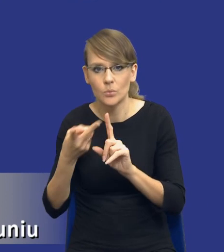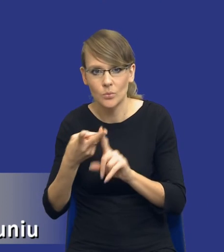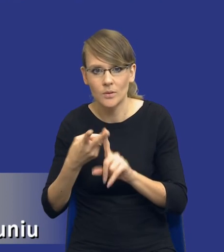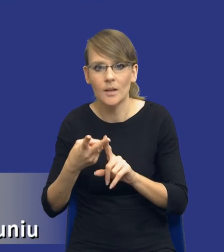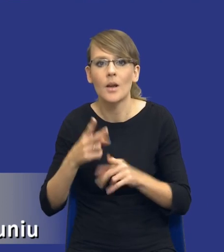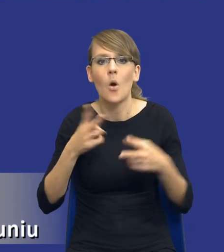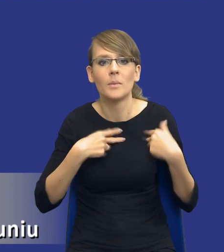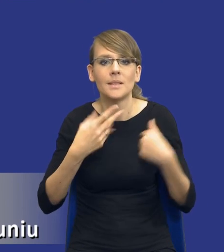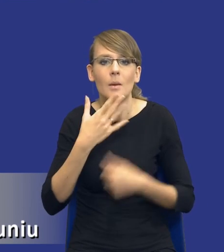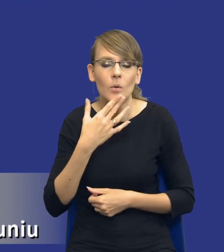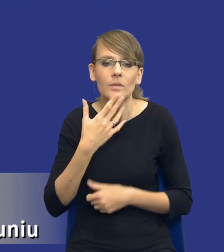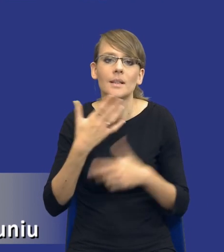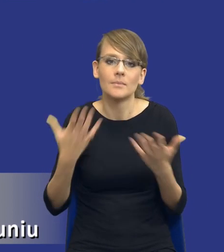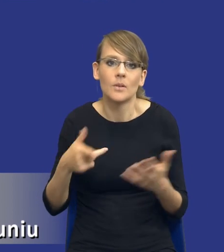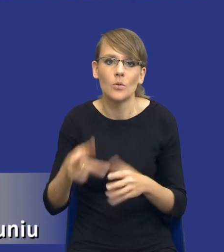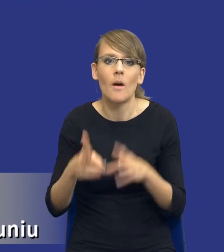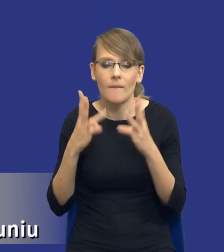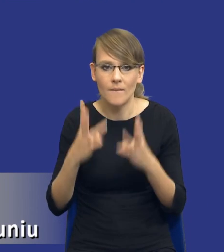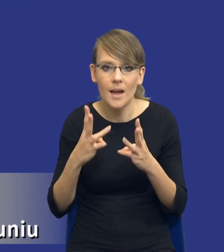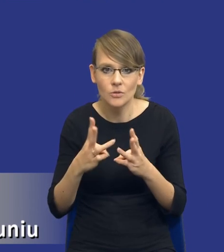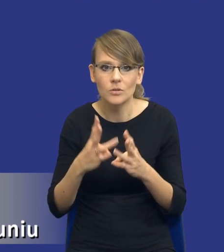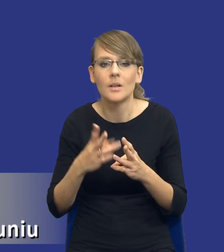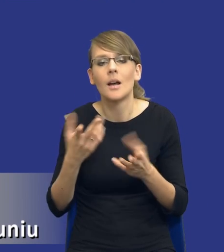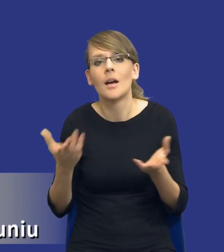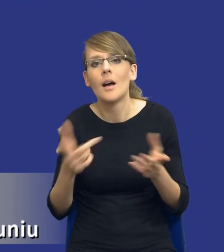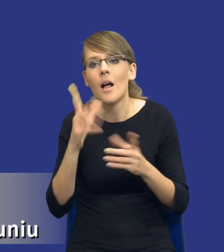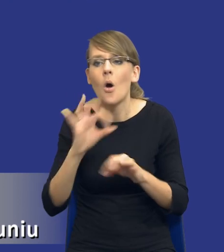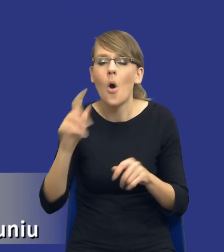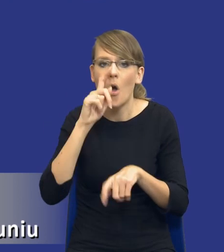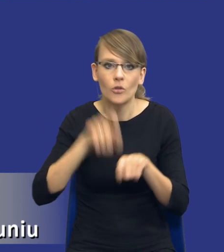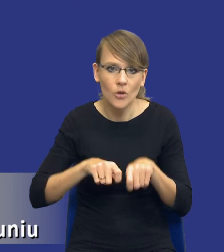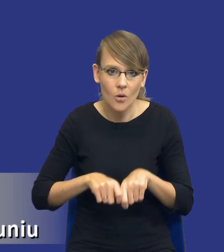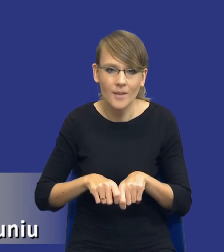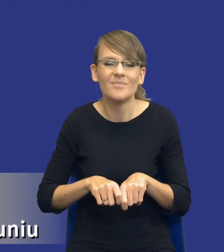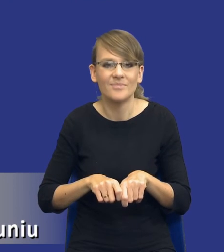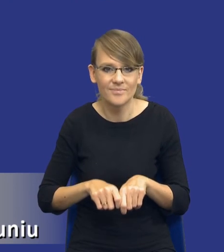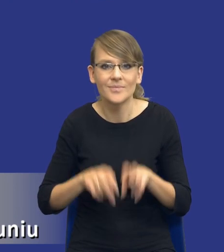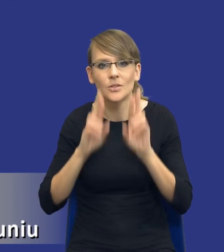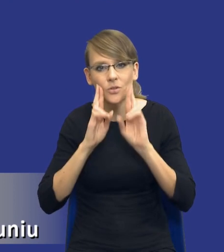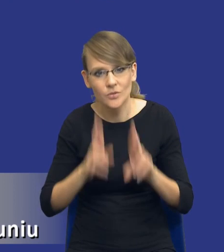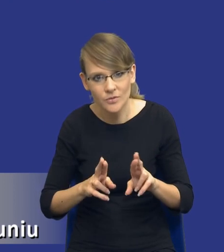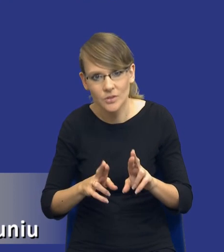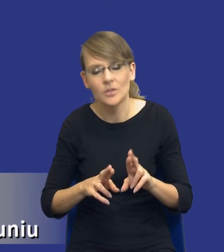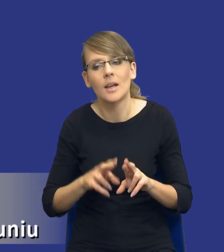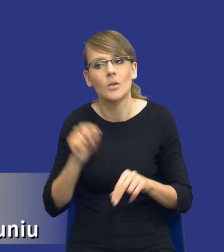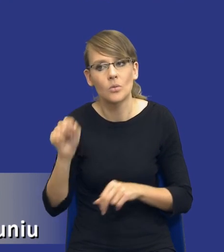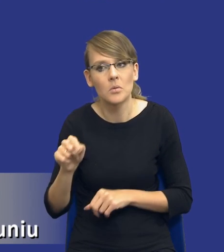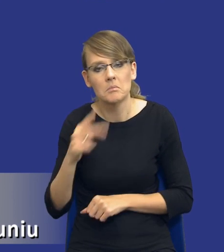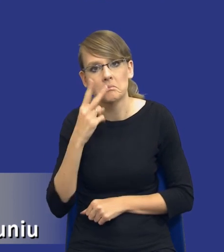mówi - no jest to istotne na potrzeby ewentualnej kontroli. No i rzeczywiście, drodzy Państwo, patrząc z tej perspektywy, jeżeli przepis jest